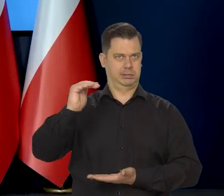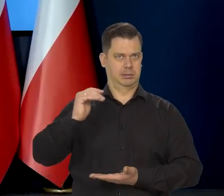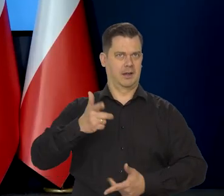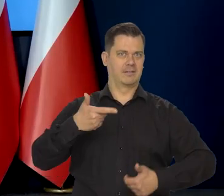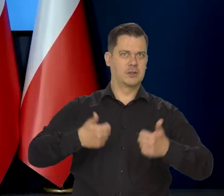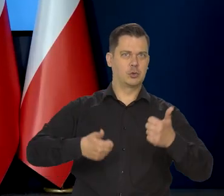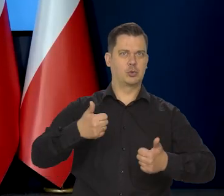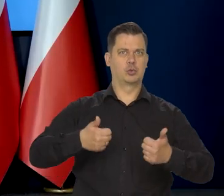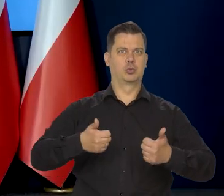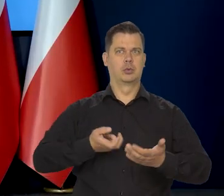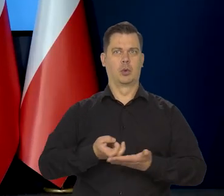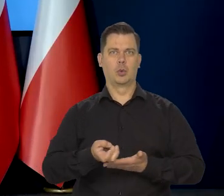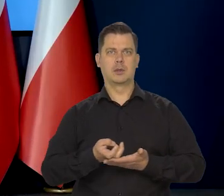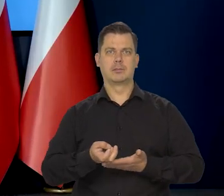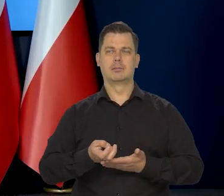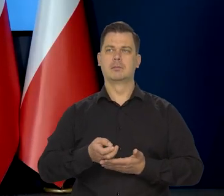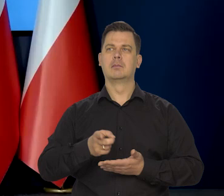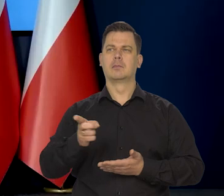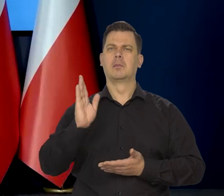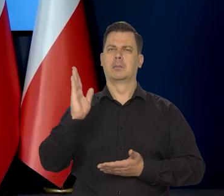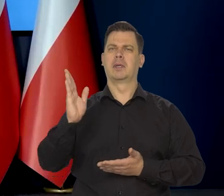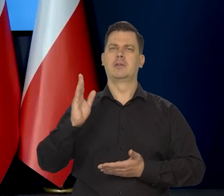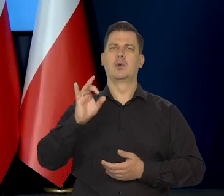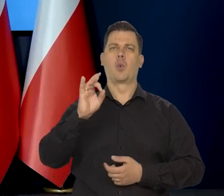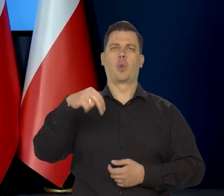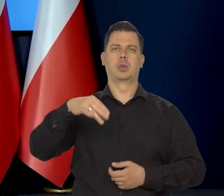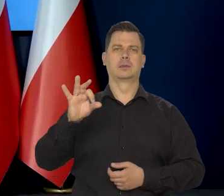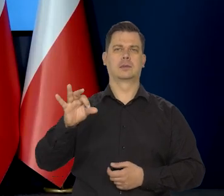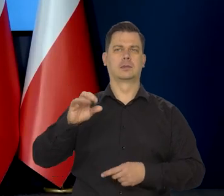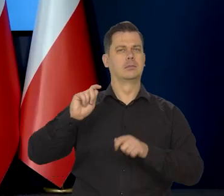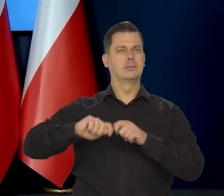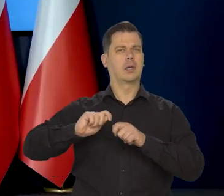GUS w połowie marca dokona aktualizacji tego koszyka inflacyjnego.